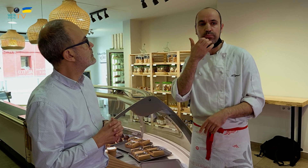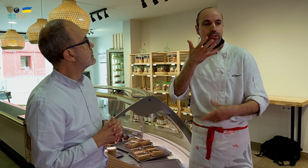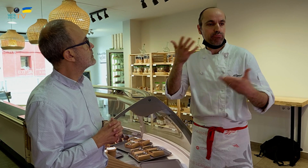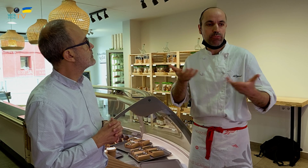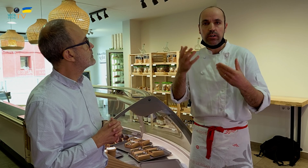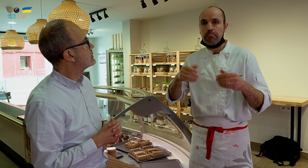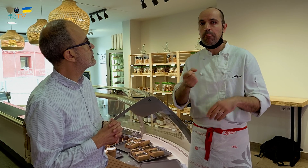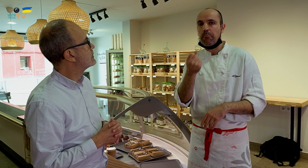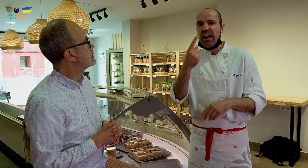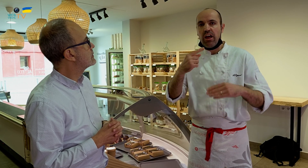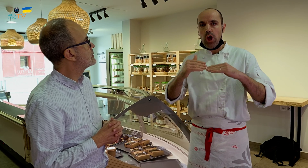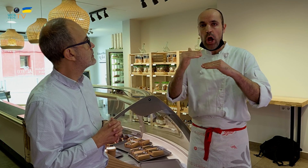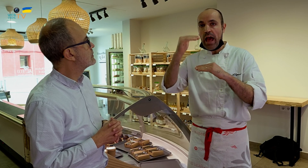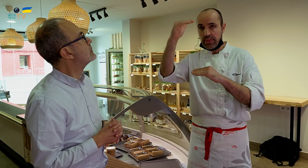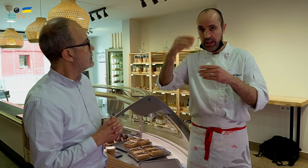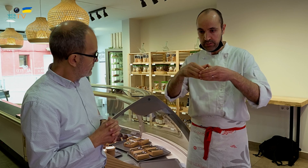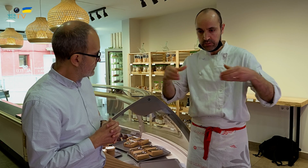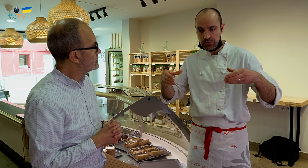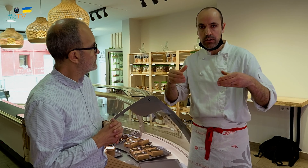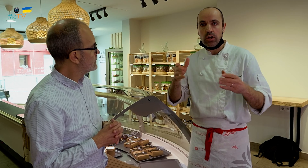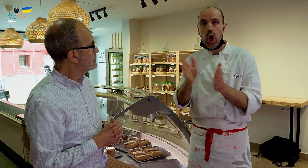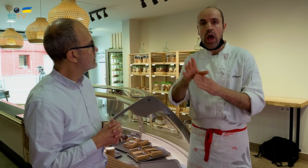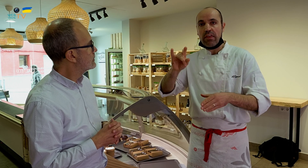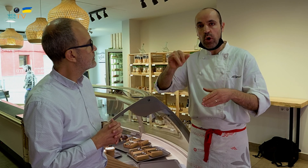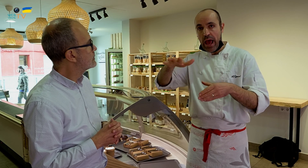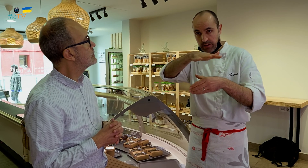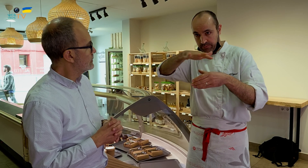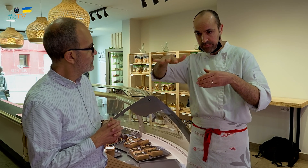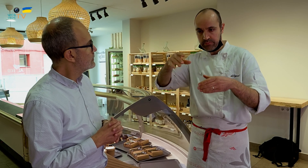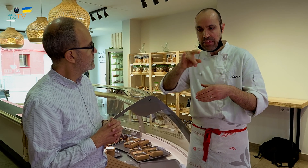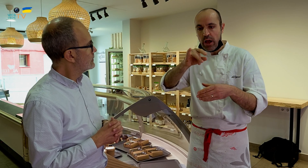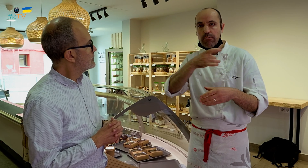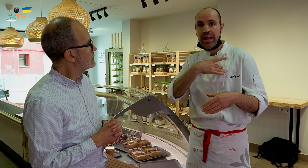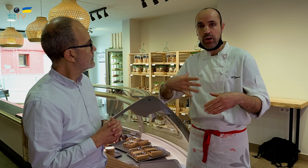Por ejemplo, uso mil hojaldres con azúcar blanco.